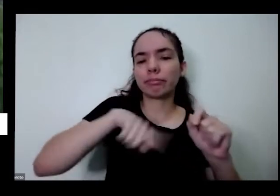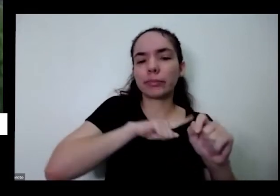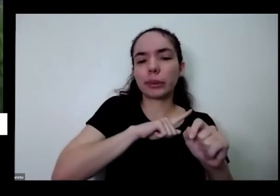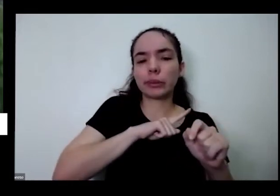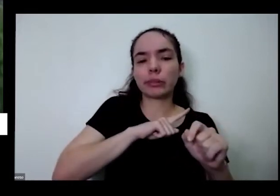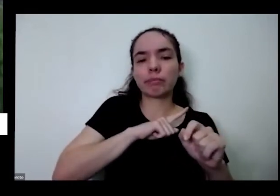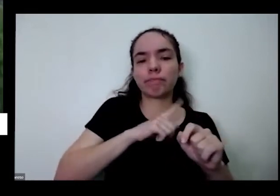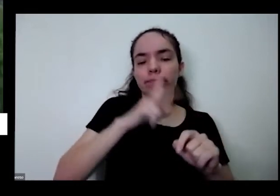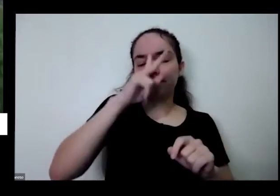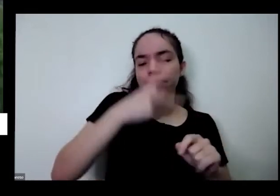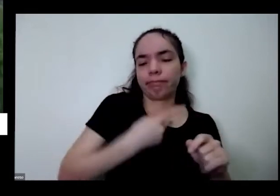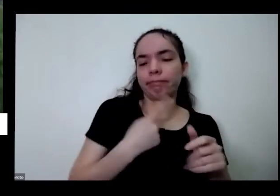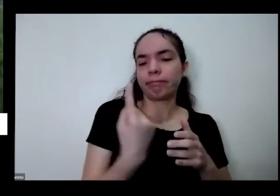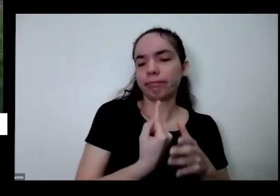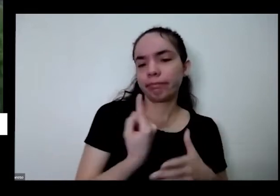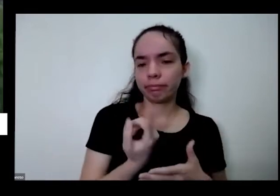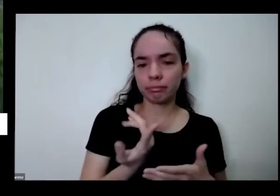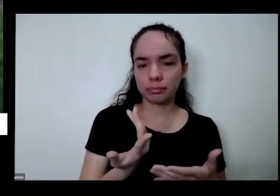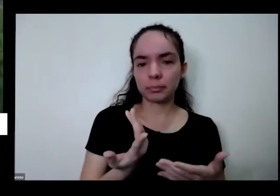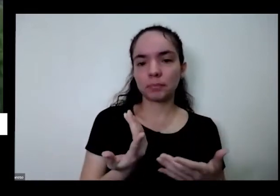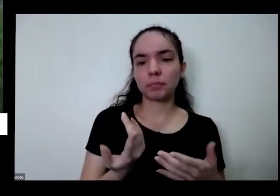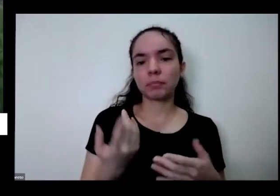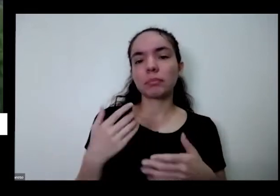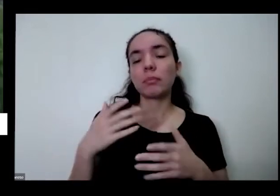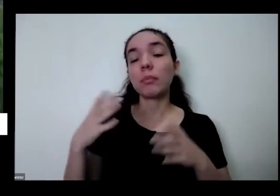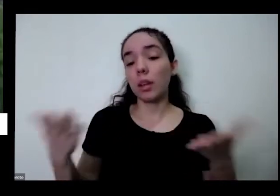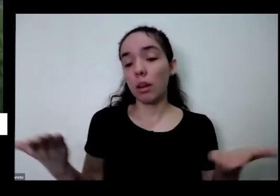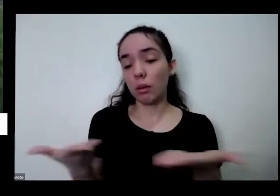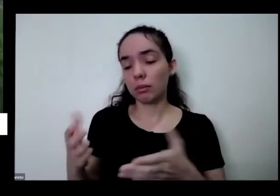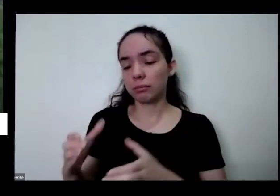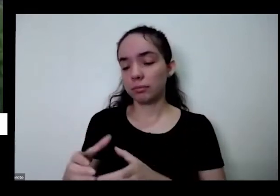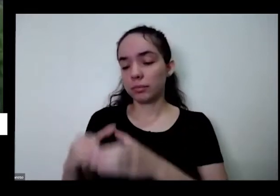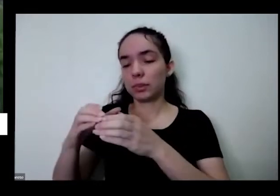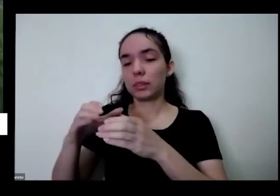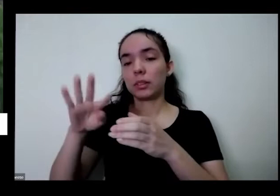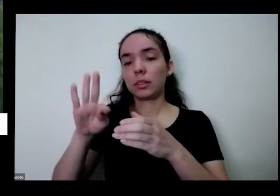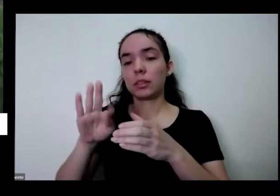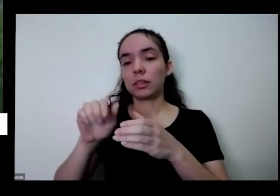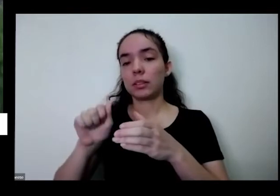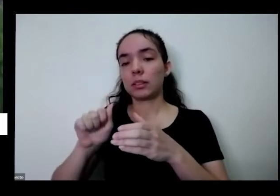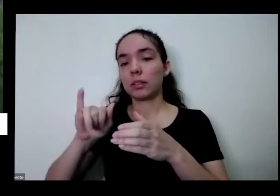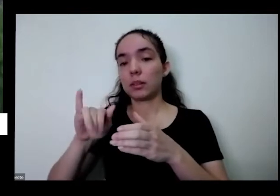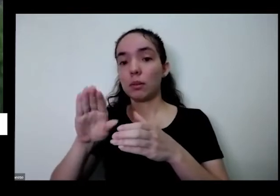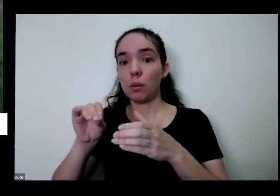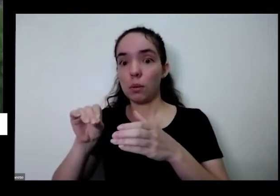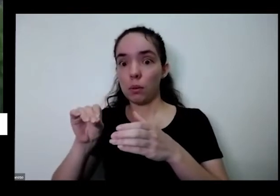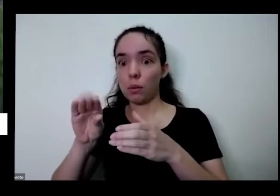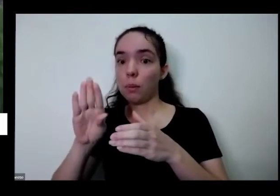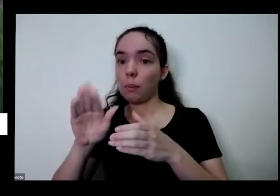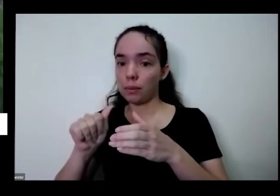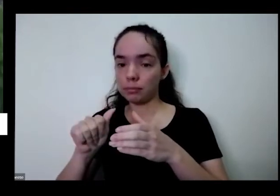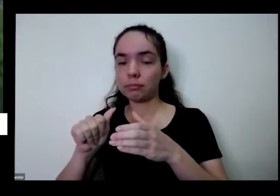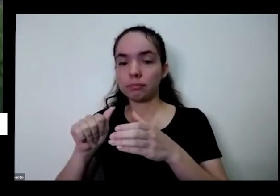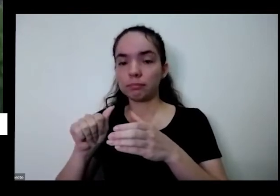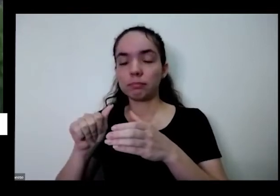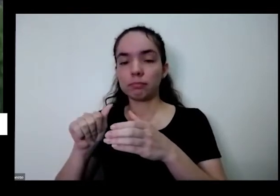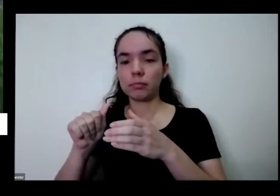maior porque quando fui pegar e o vazio cortar o barrado eu tenho Ribeiro aqui na minha frente